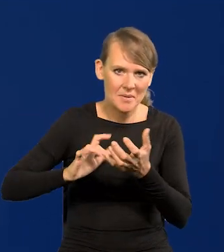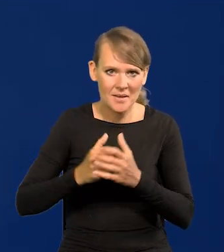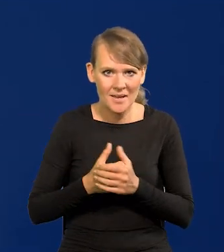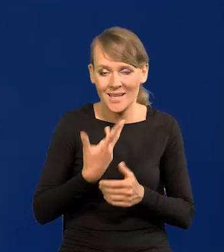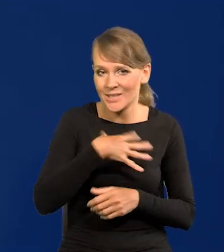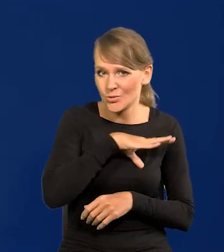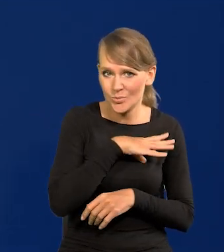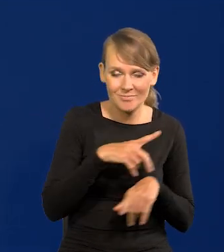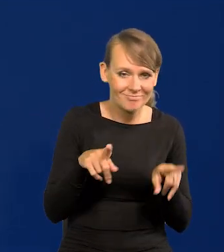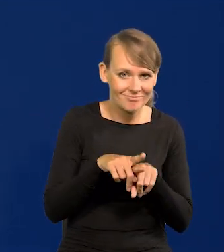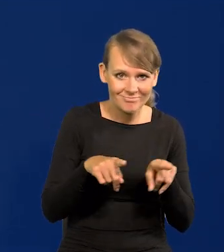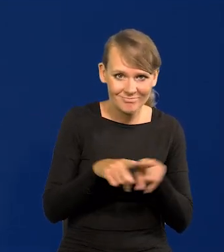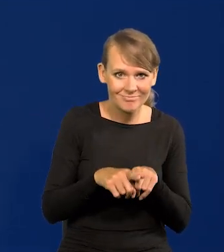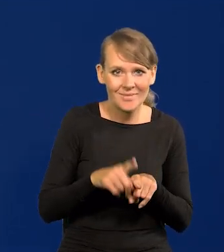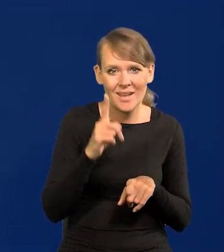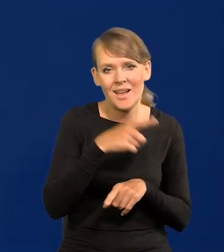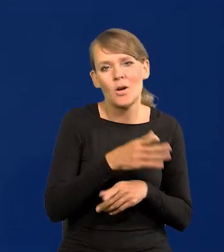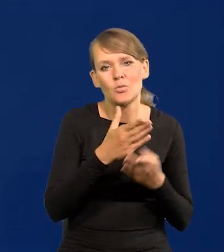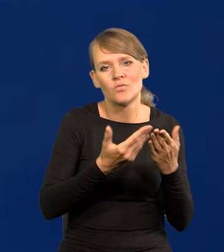Hiszpanii zresztą też, ale upadła już wcześniej.